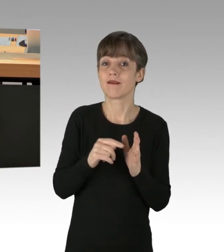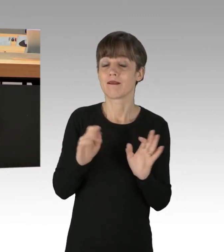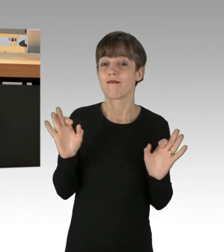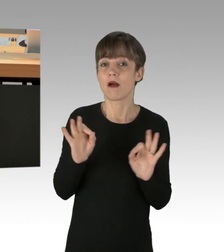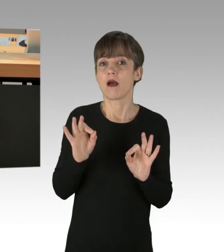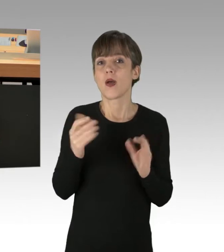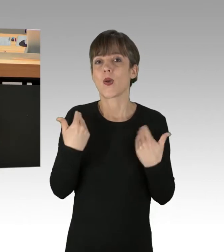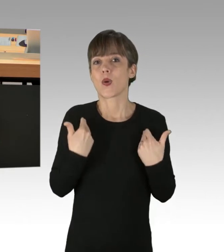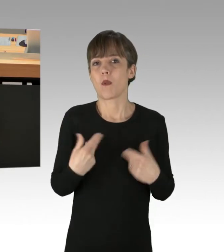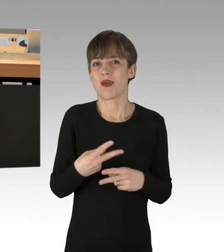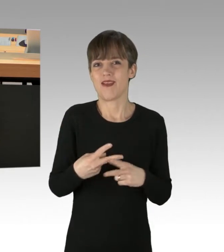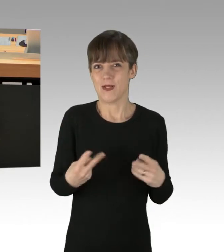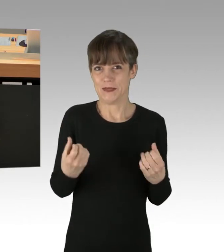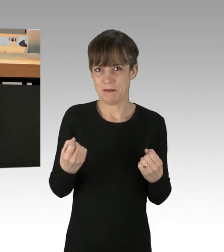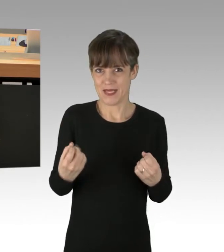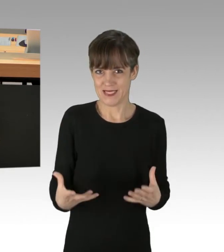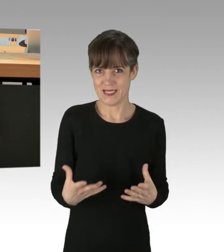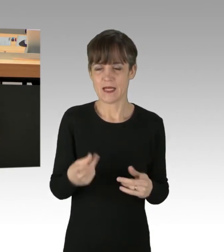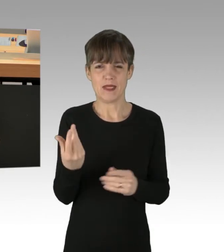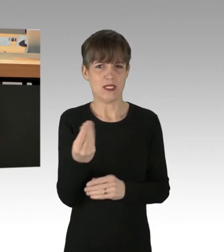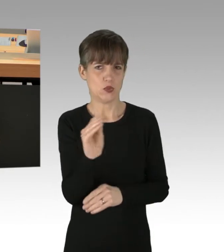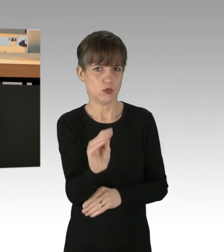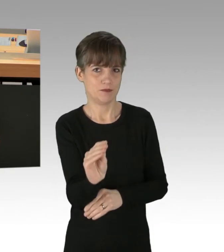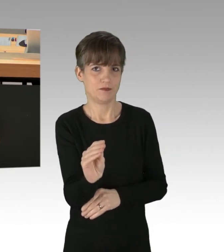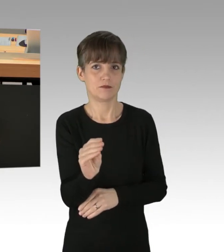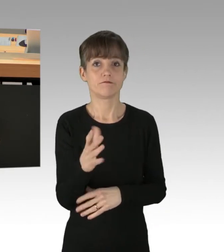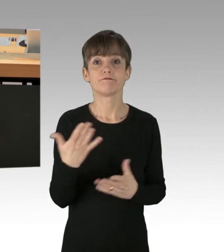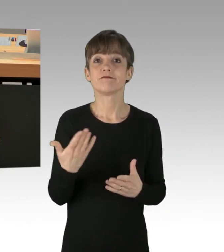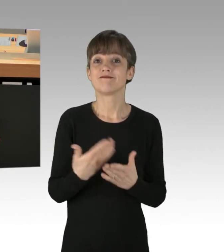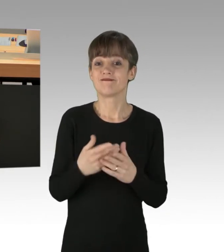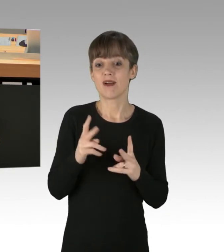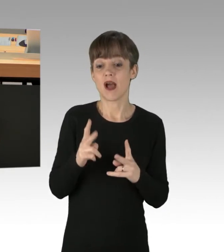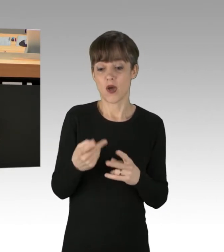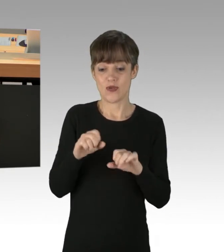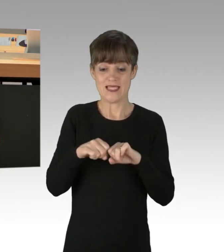wobei ich auch anmerken möchte, dass so etwas wie eine Notwehrlage vorliegen könnte,